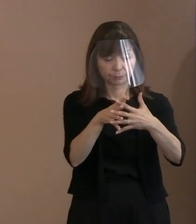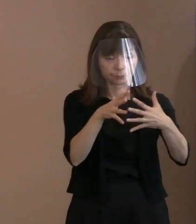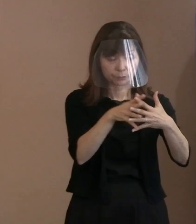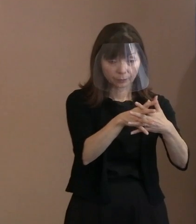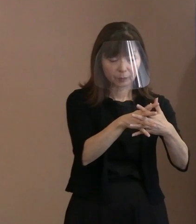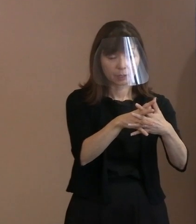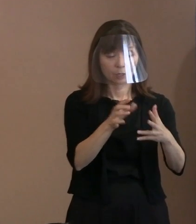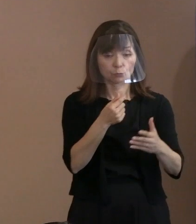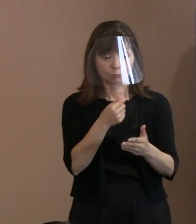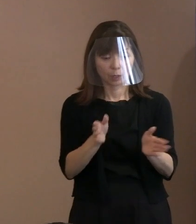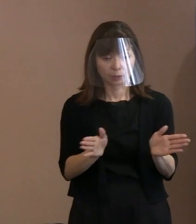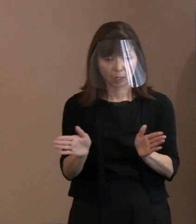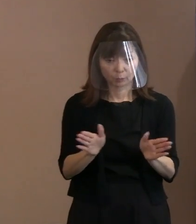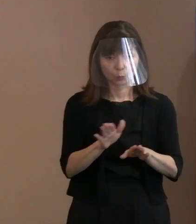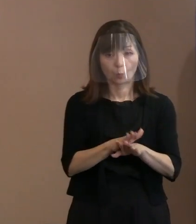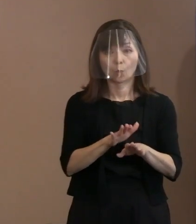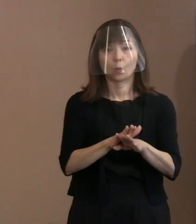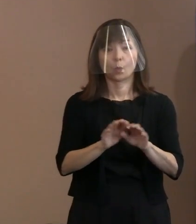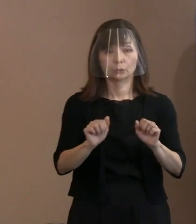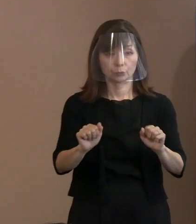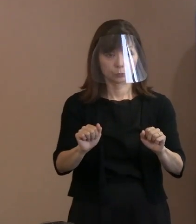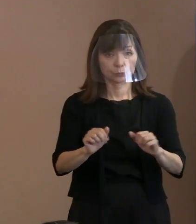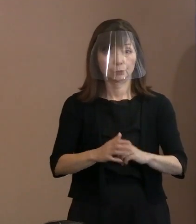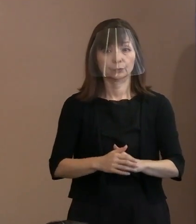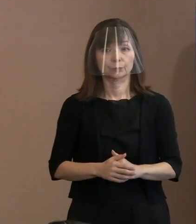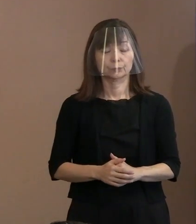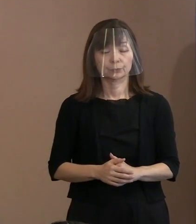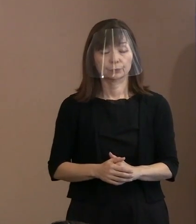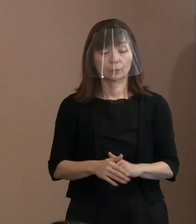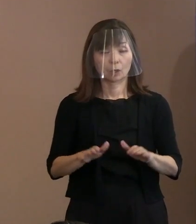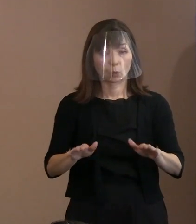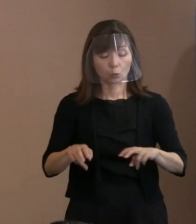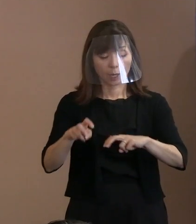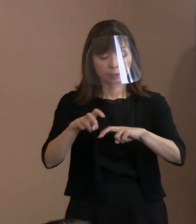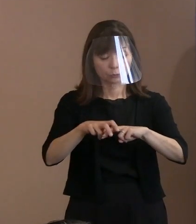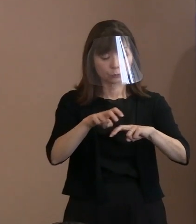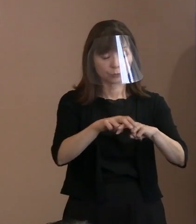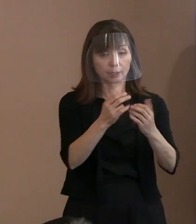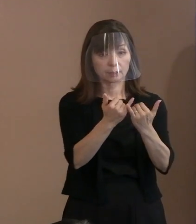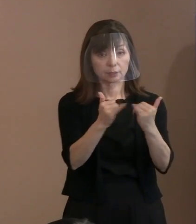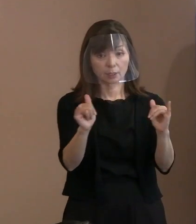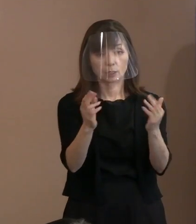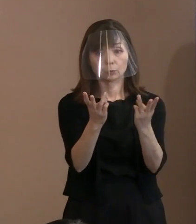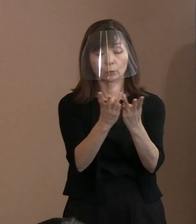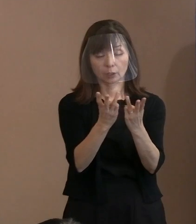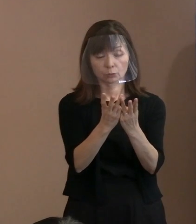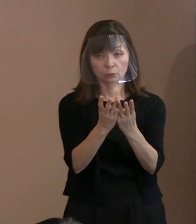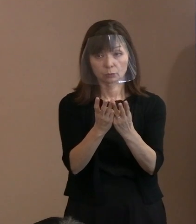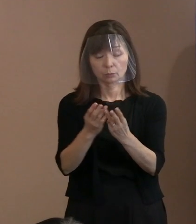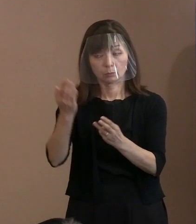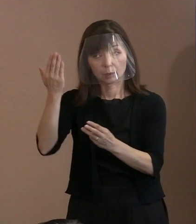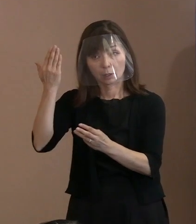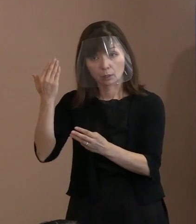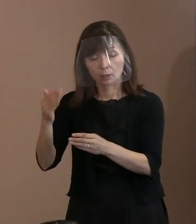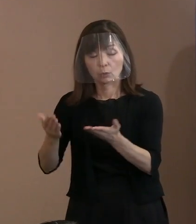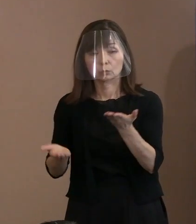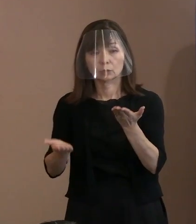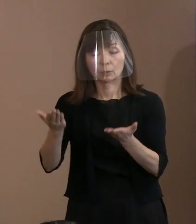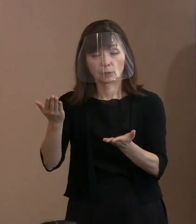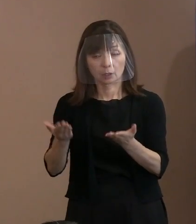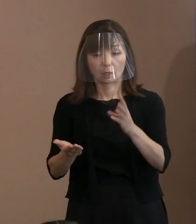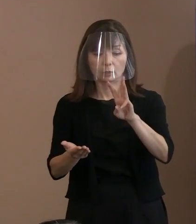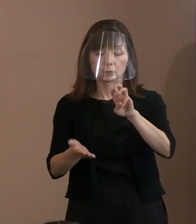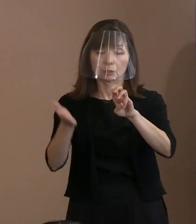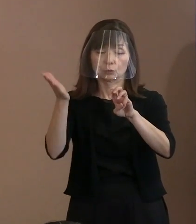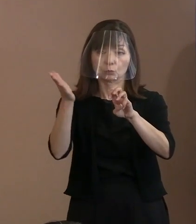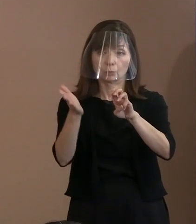しかも今回につきましては､出席者数､ 平年から比べると3割程度に抑えると｡